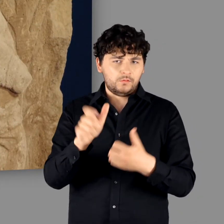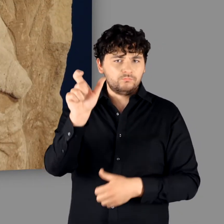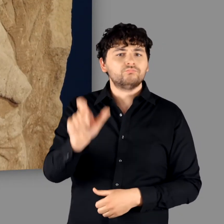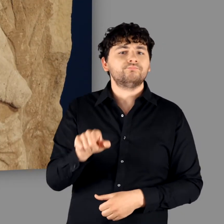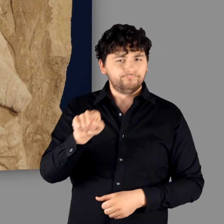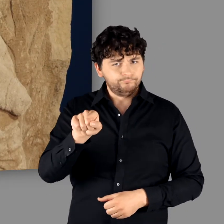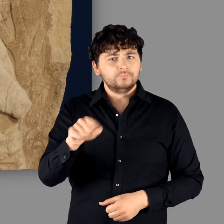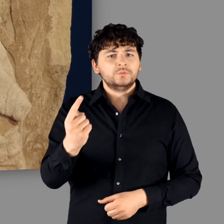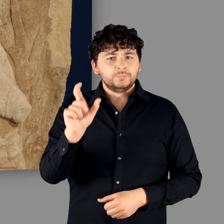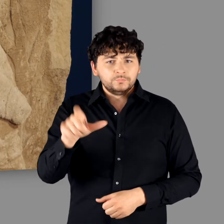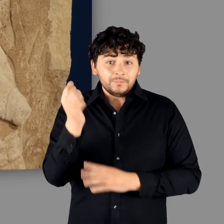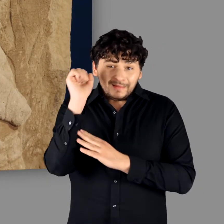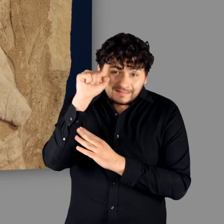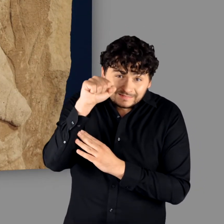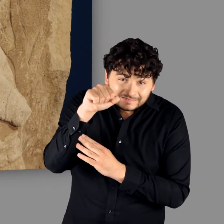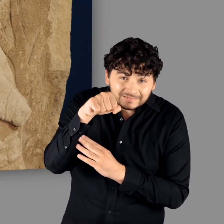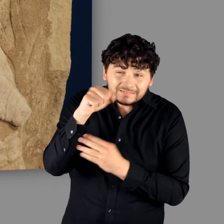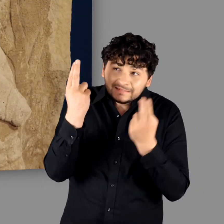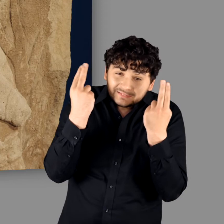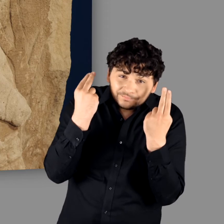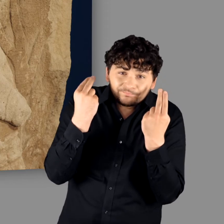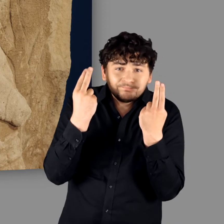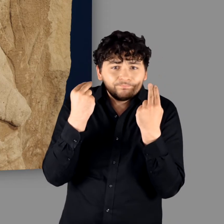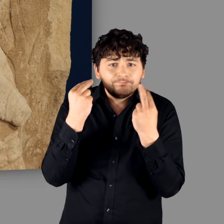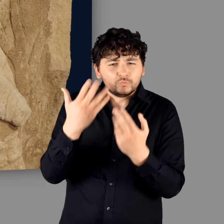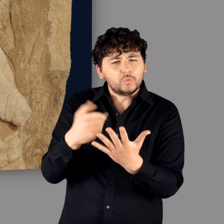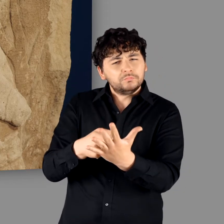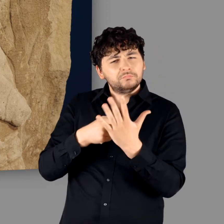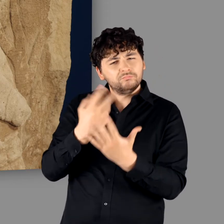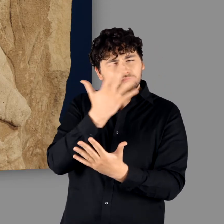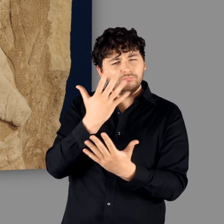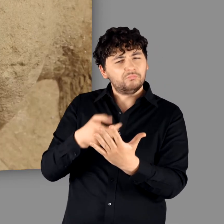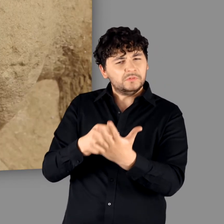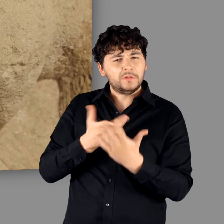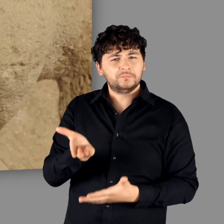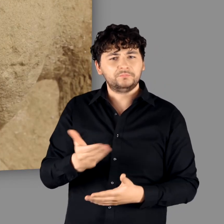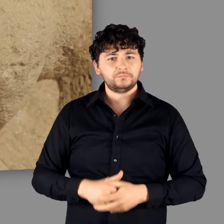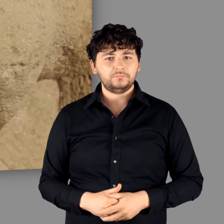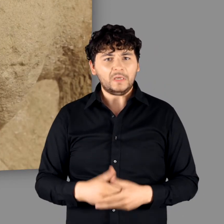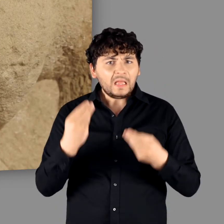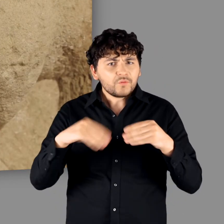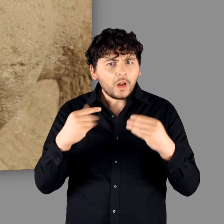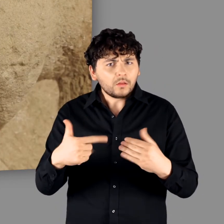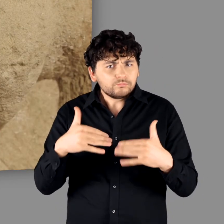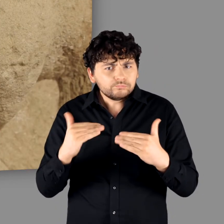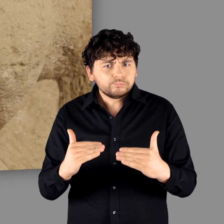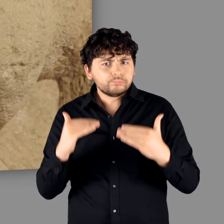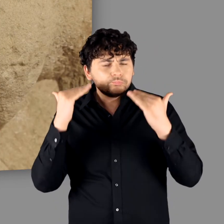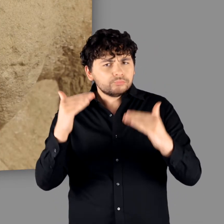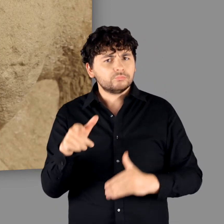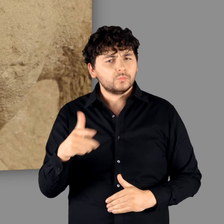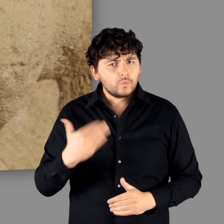der in einer Unterwerfungshaltung dargestellt ist und in einer Qualität, die wir sonst kaum kennen."